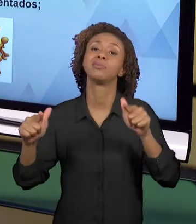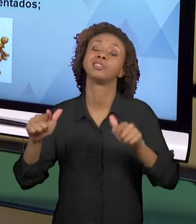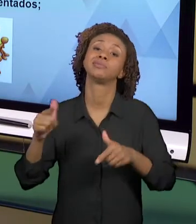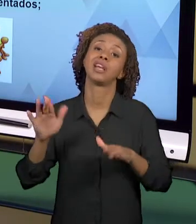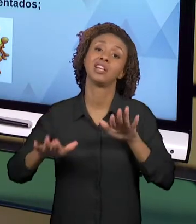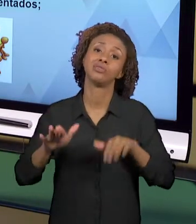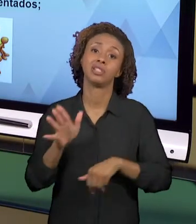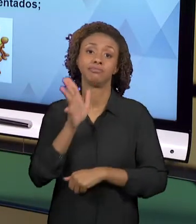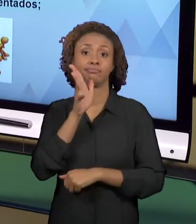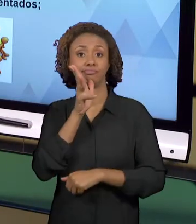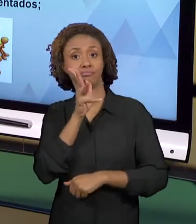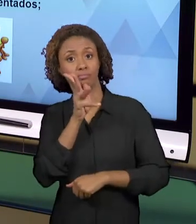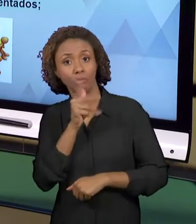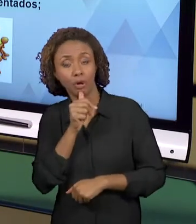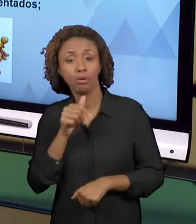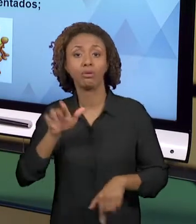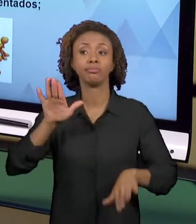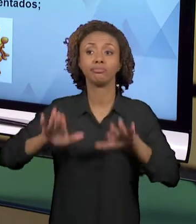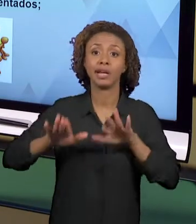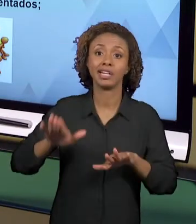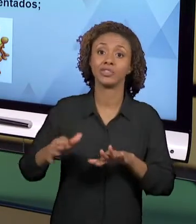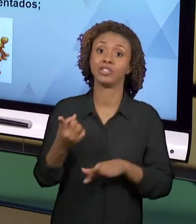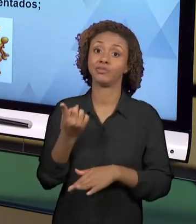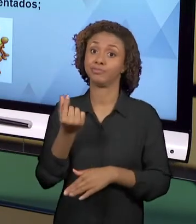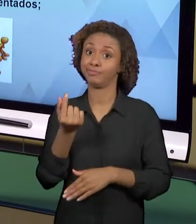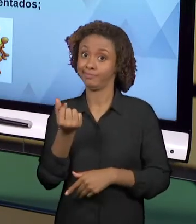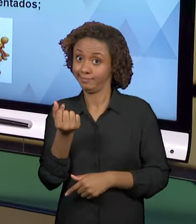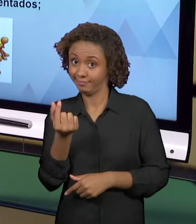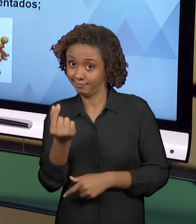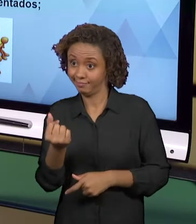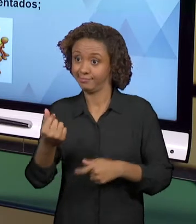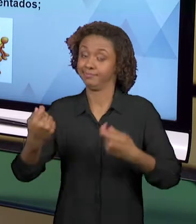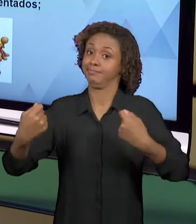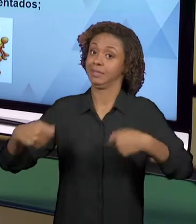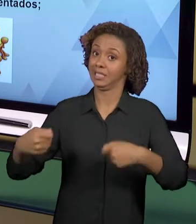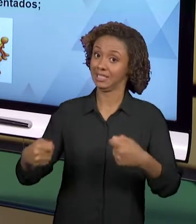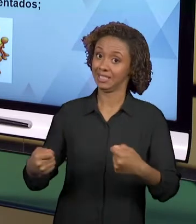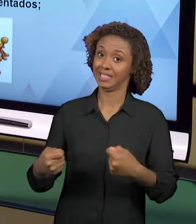PROFESSORES TÊM POUCAS FONTES PARA A PRODUÇÃO.